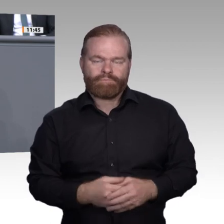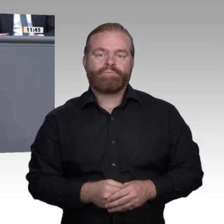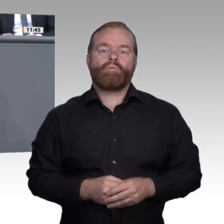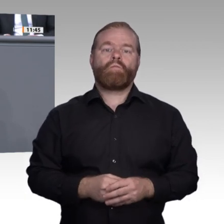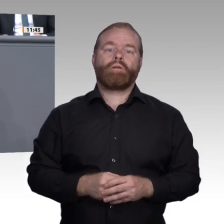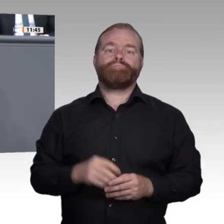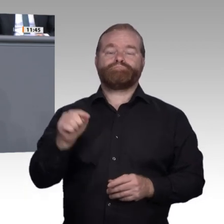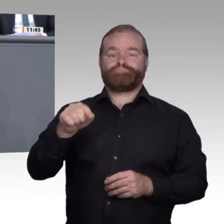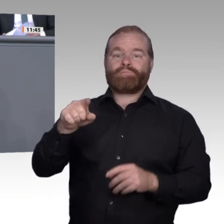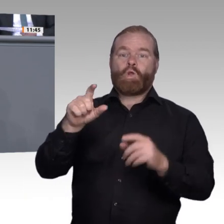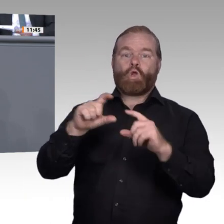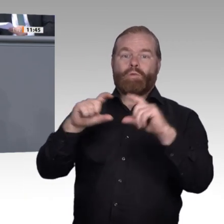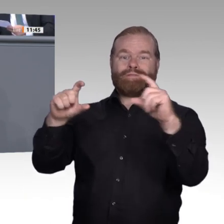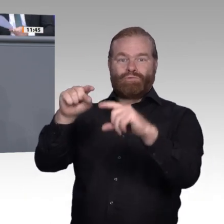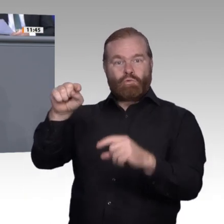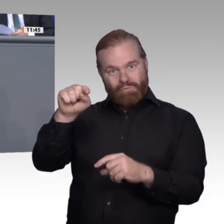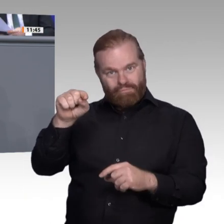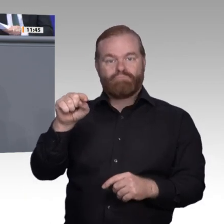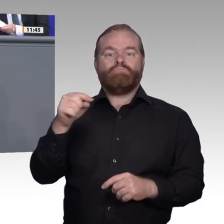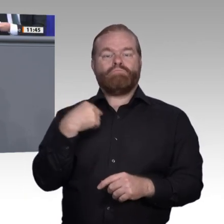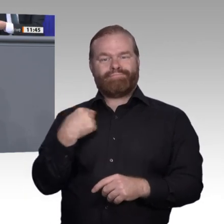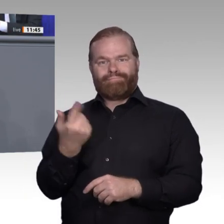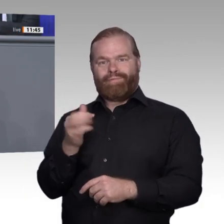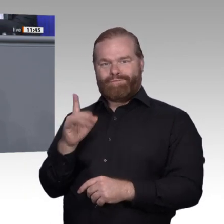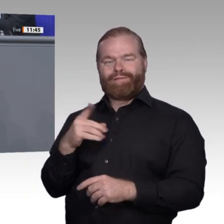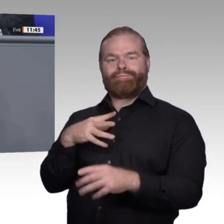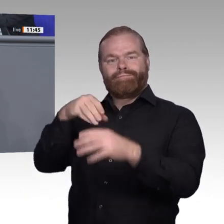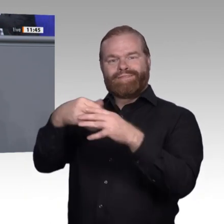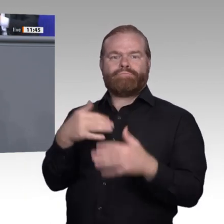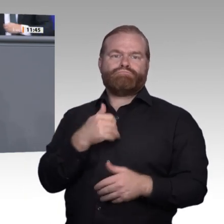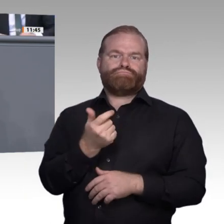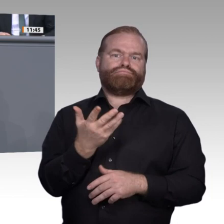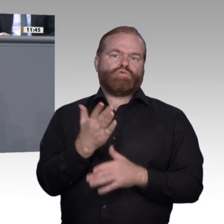zu verlieren. Bei einer Überbetonung der digitalen Lernumgebung kann auch in der